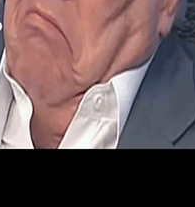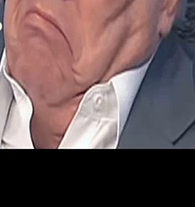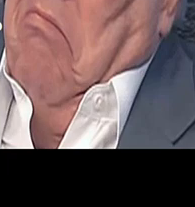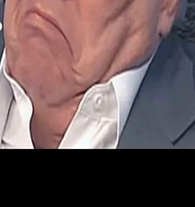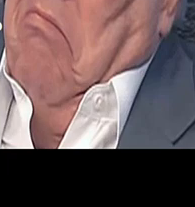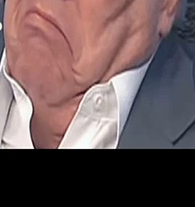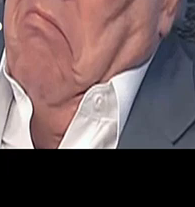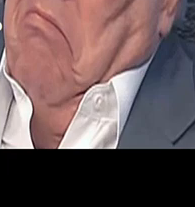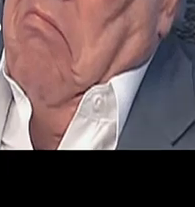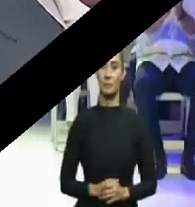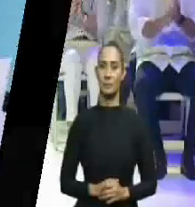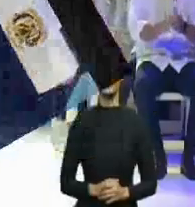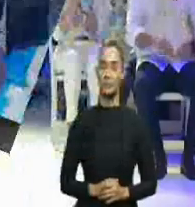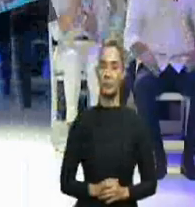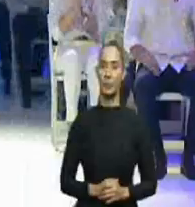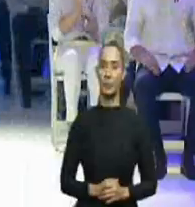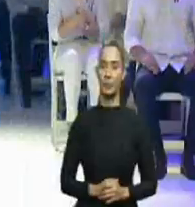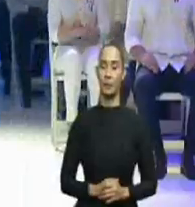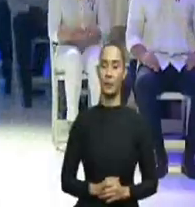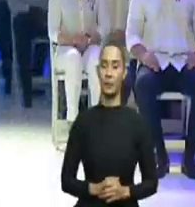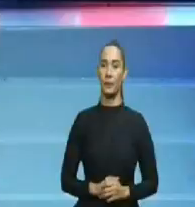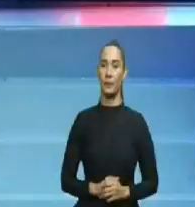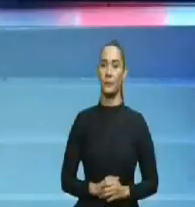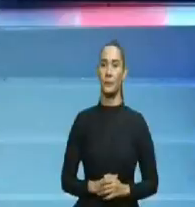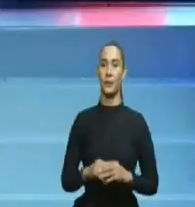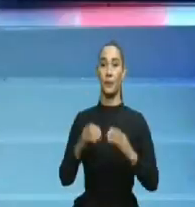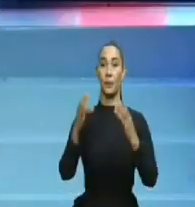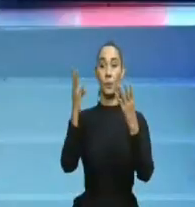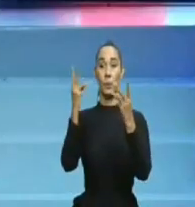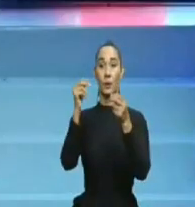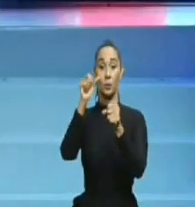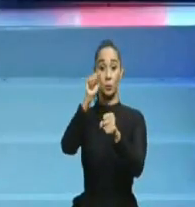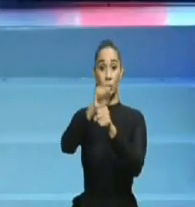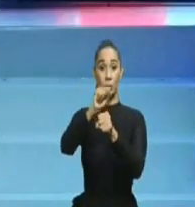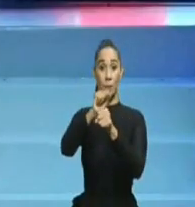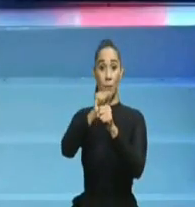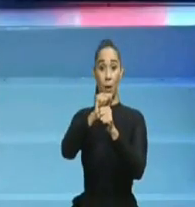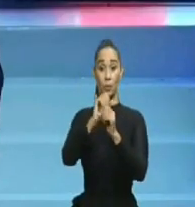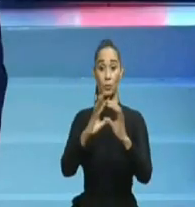Abinader, cumplir al pie de la letra, todo lo prometido en su campaña electoral.